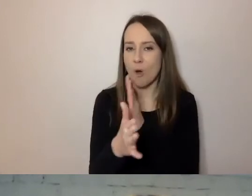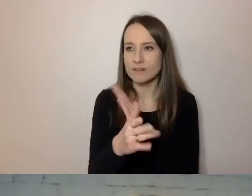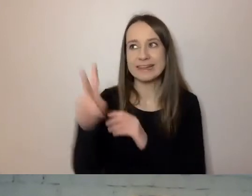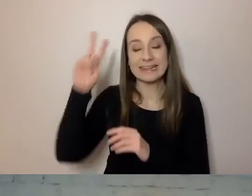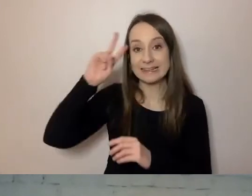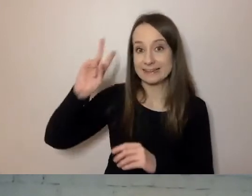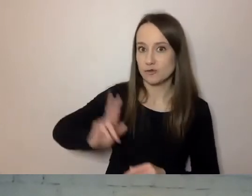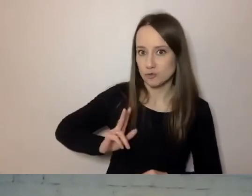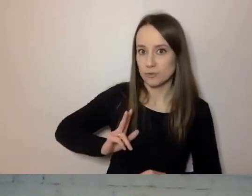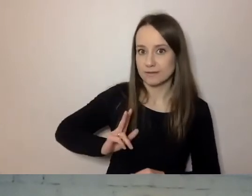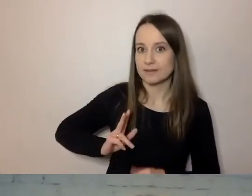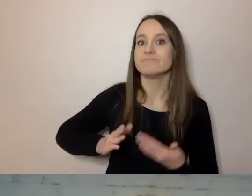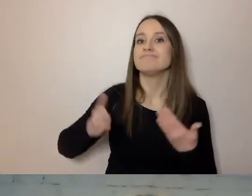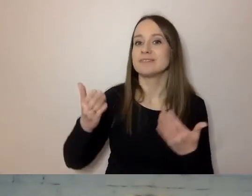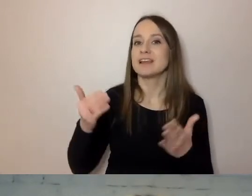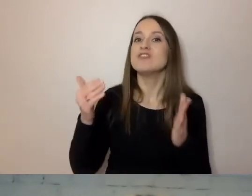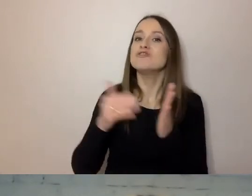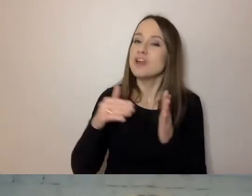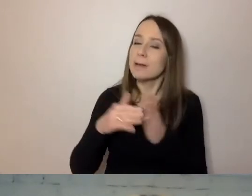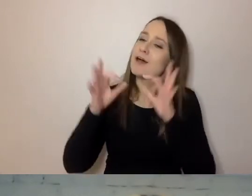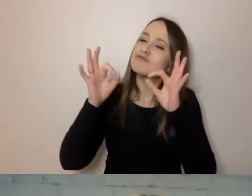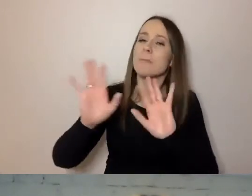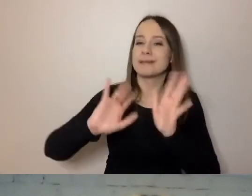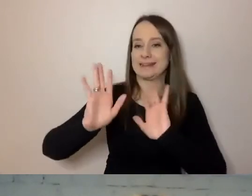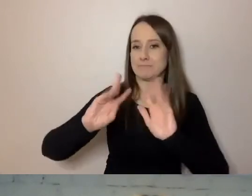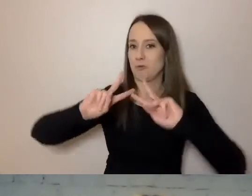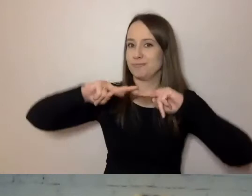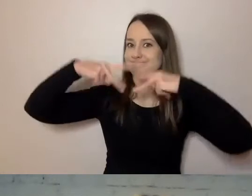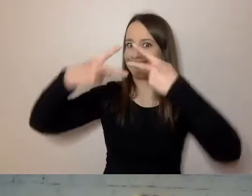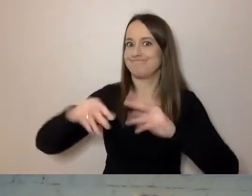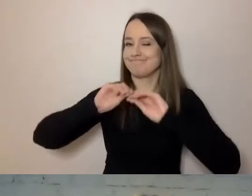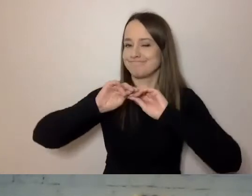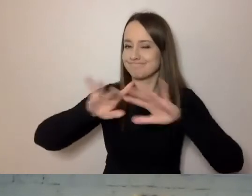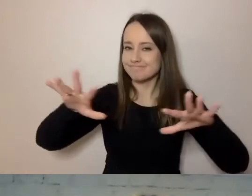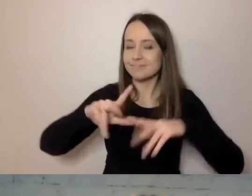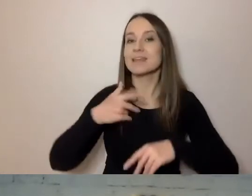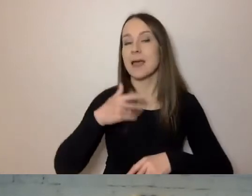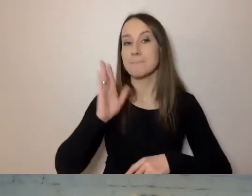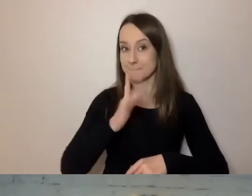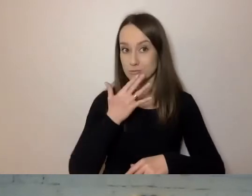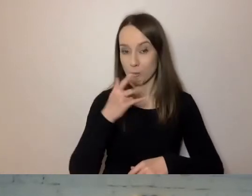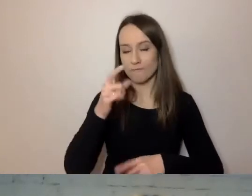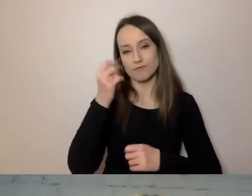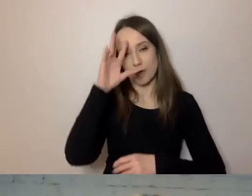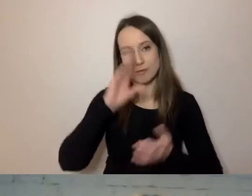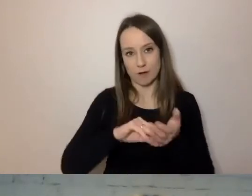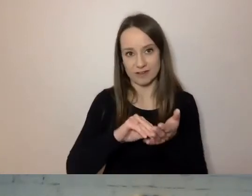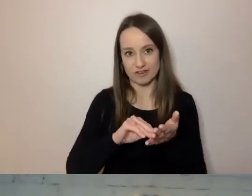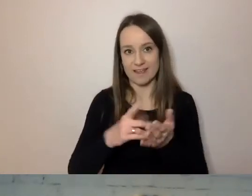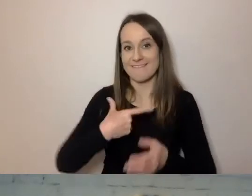wprowadzać w umiejętny sposób. Będę mówił o doświadczeniach swojego urzędu.